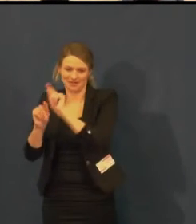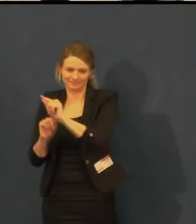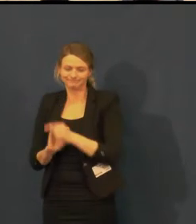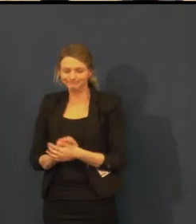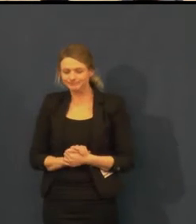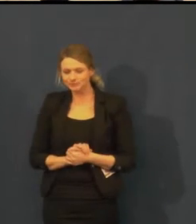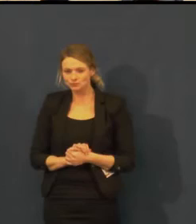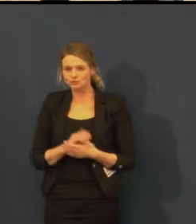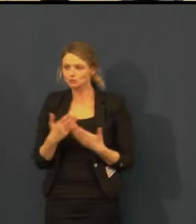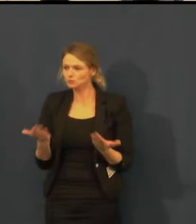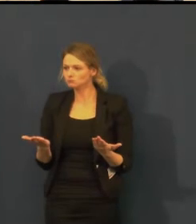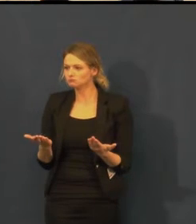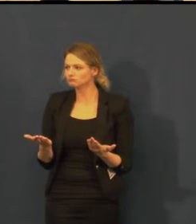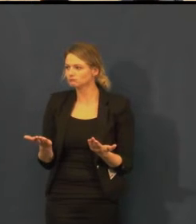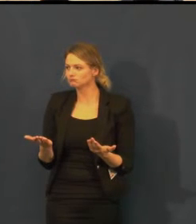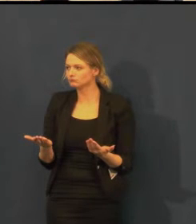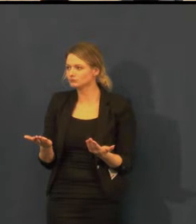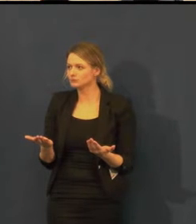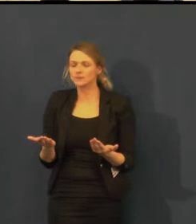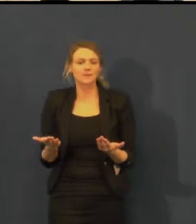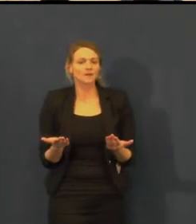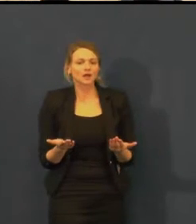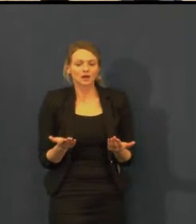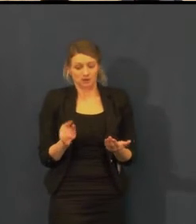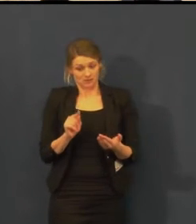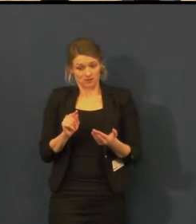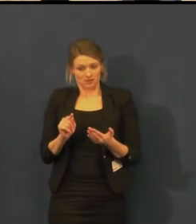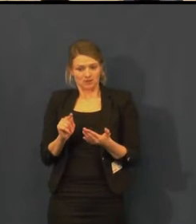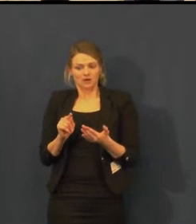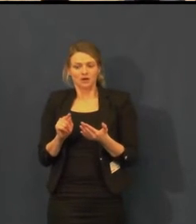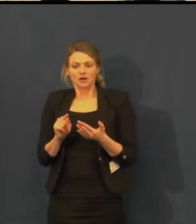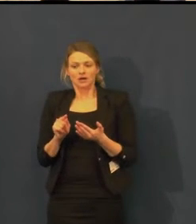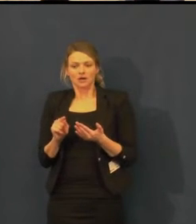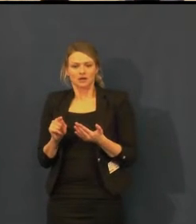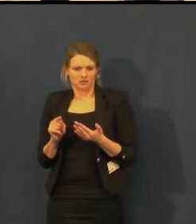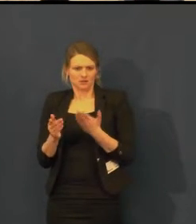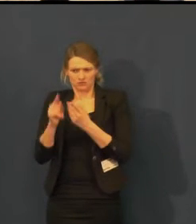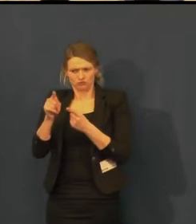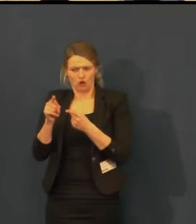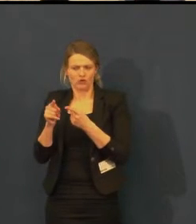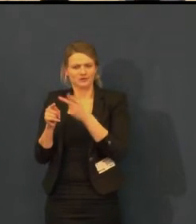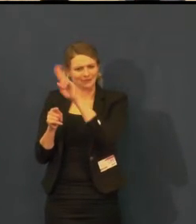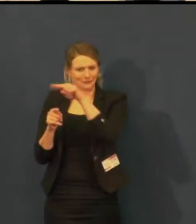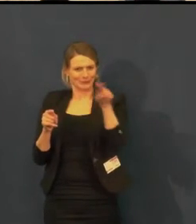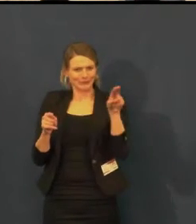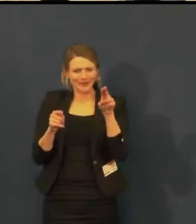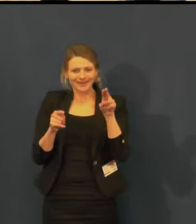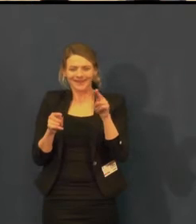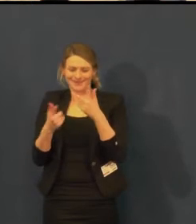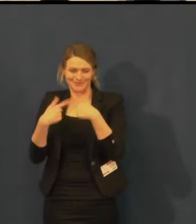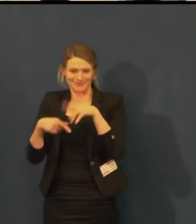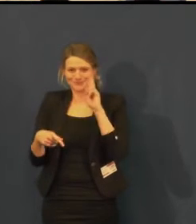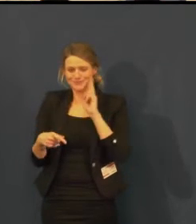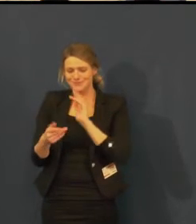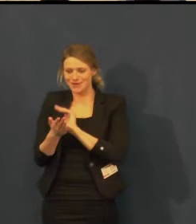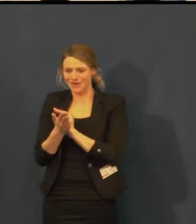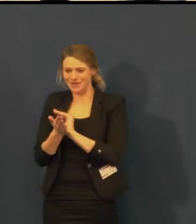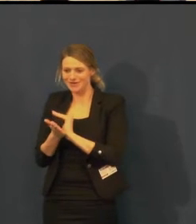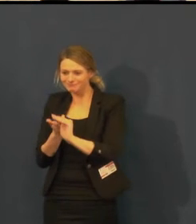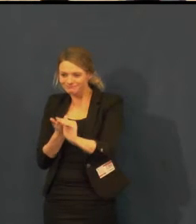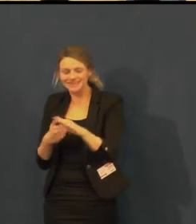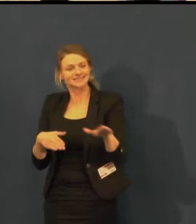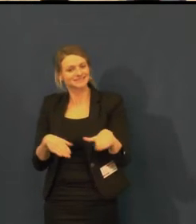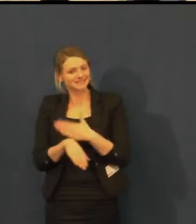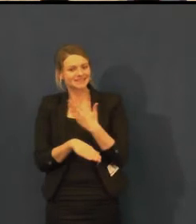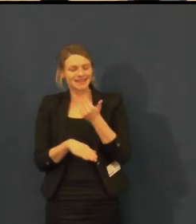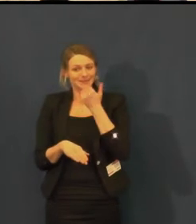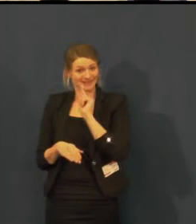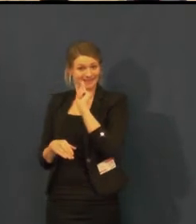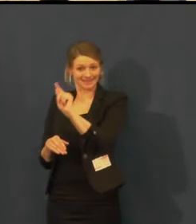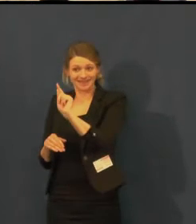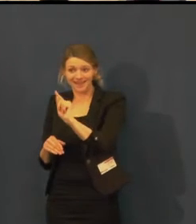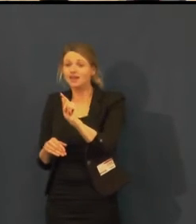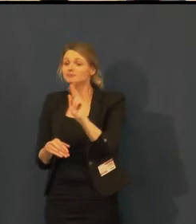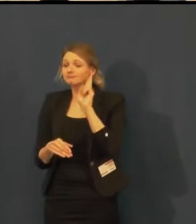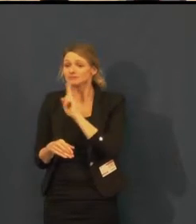Odstartováním této služby se nám podařilo přilákat do Švandova divadla neslyšící